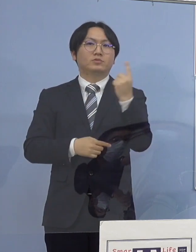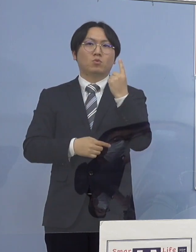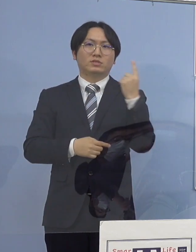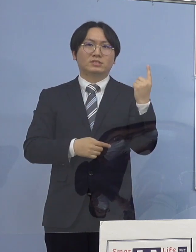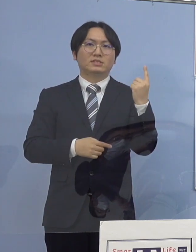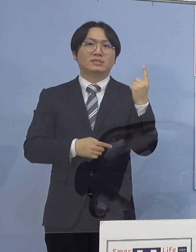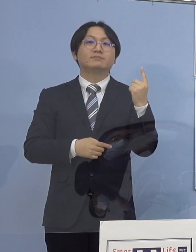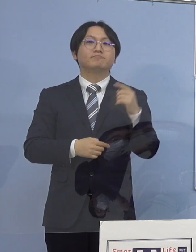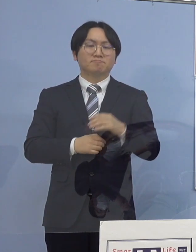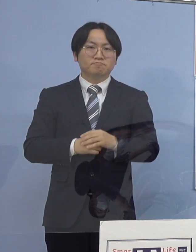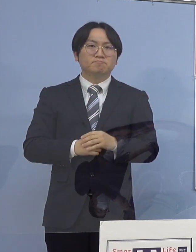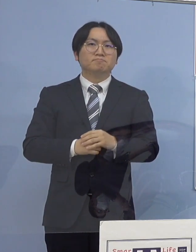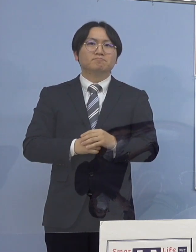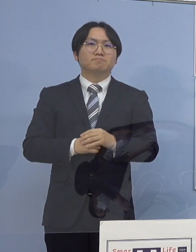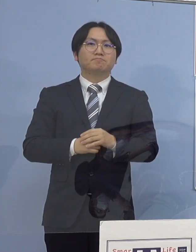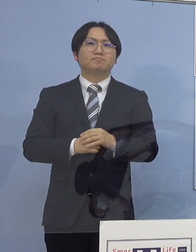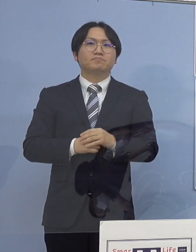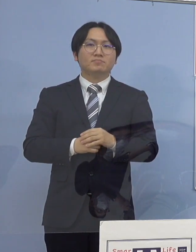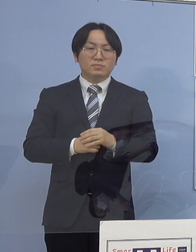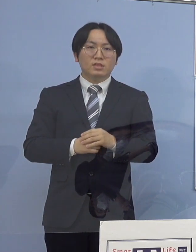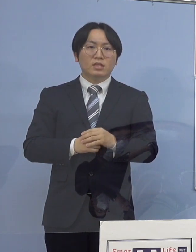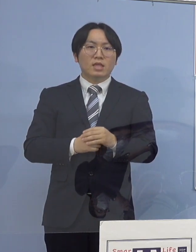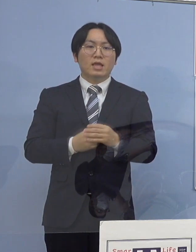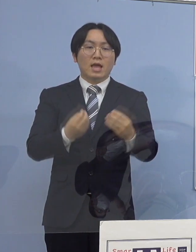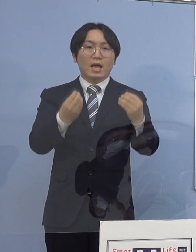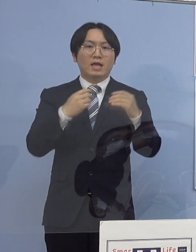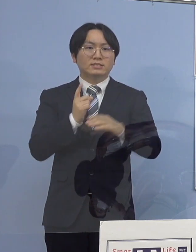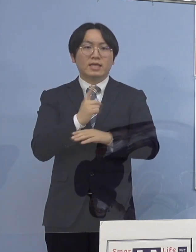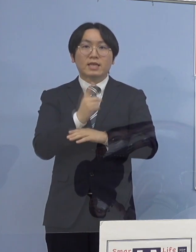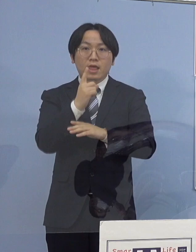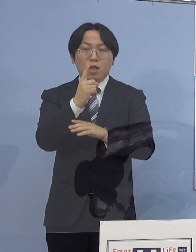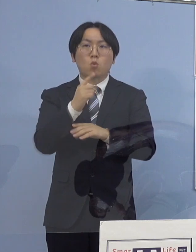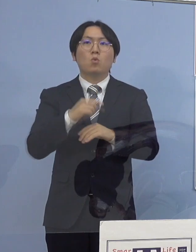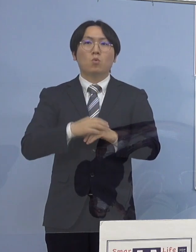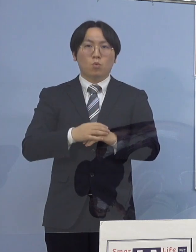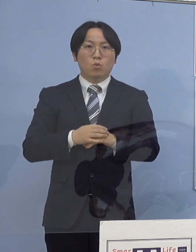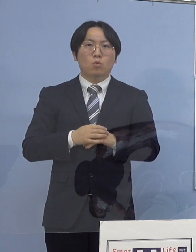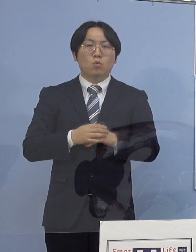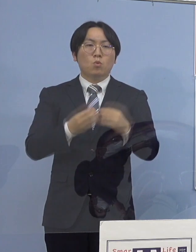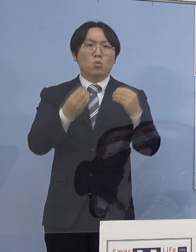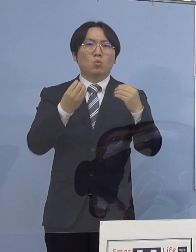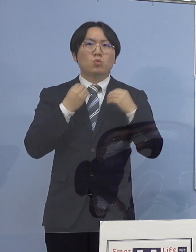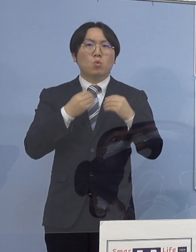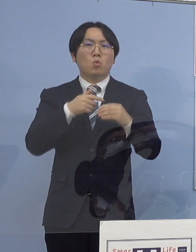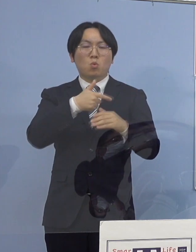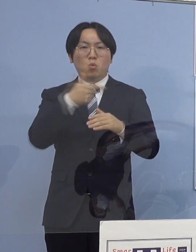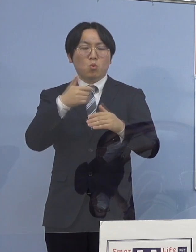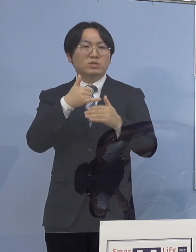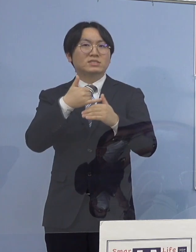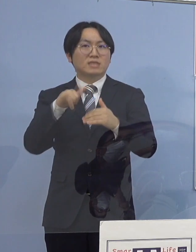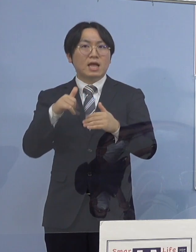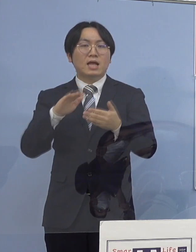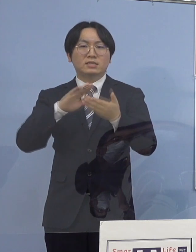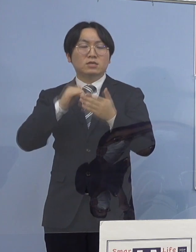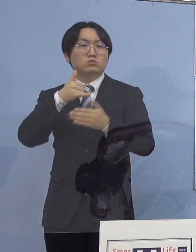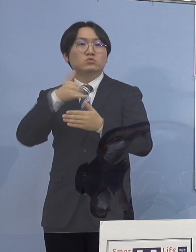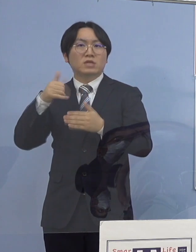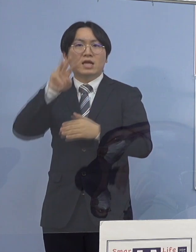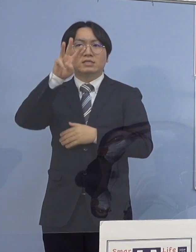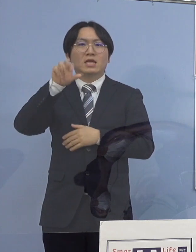また、主な感染経路につきましては 濃厚接触者または接触者が35名